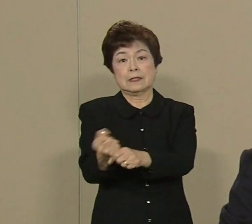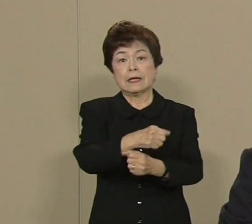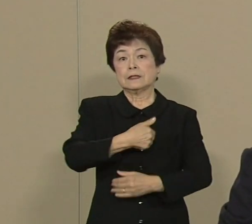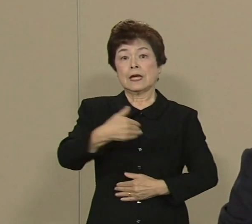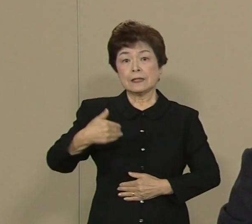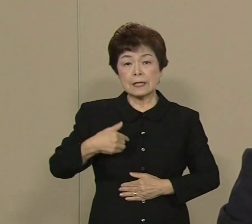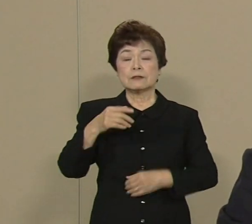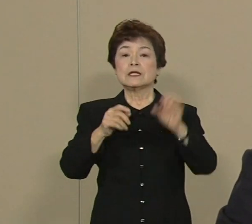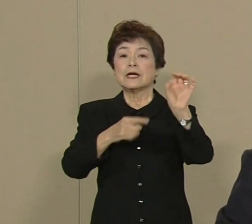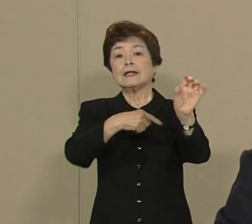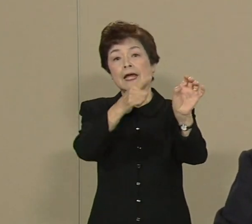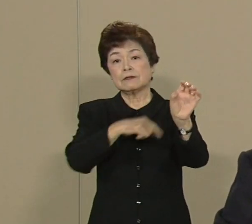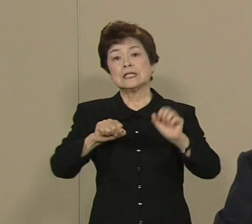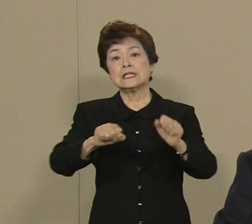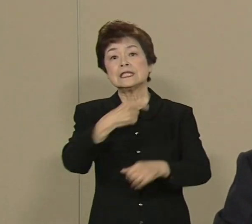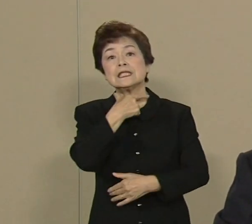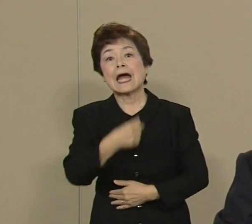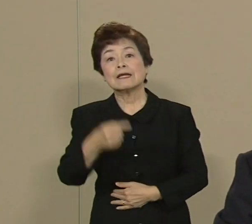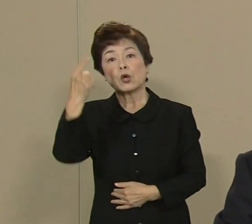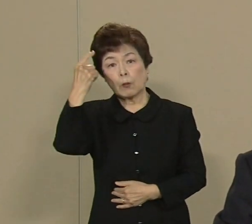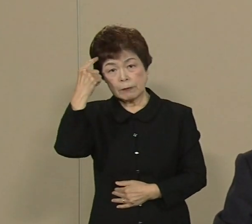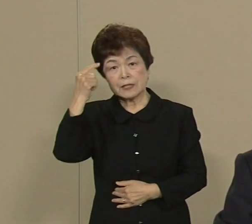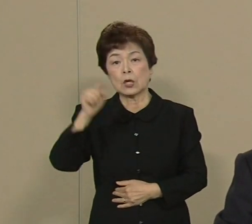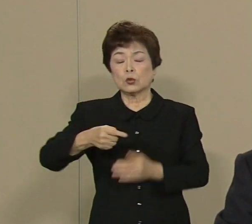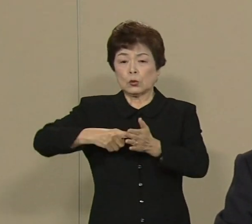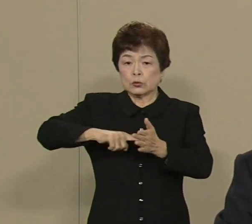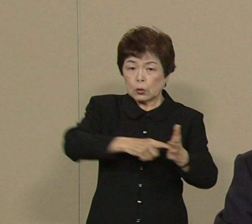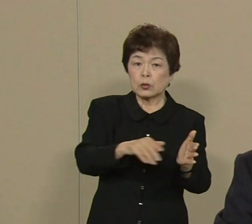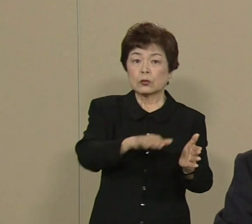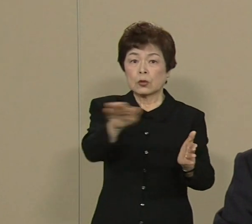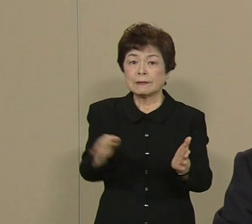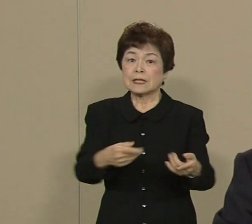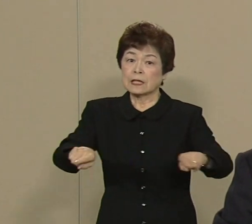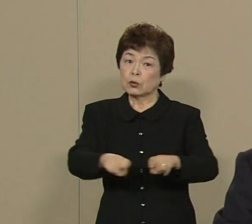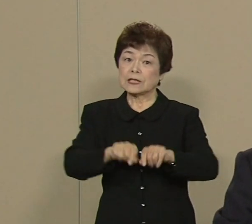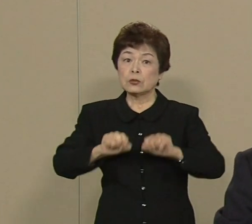そういう努力を私は皆さんと 一緒にやっていきたい そして今